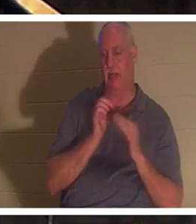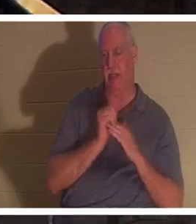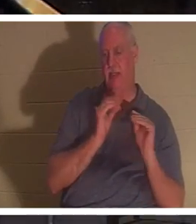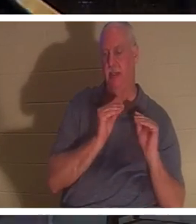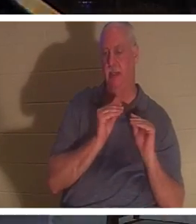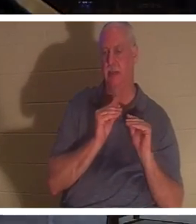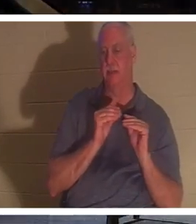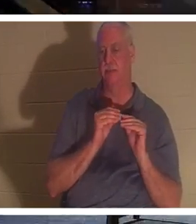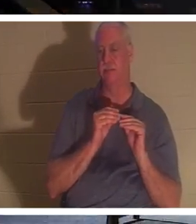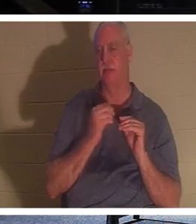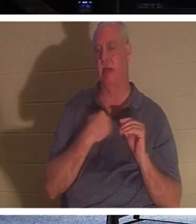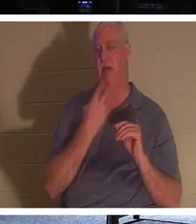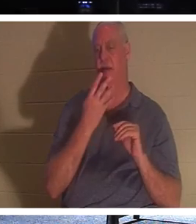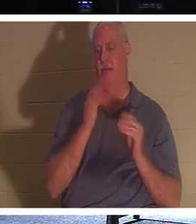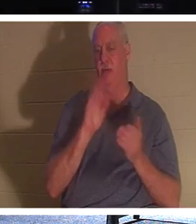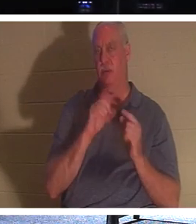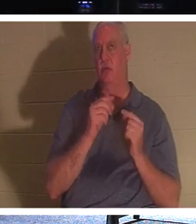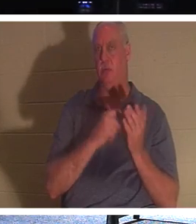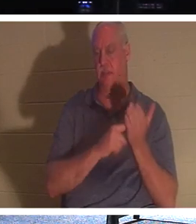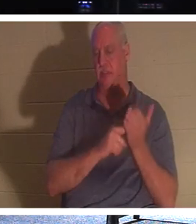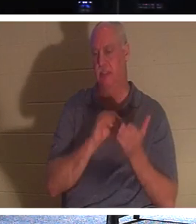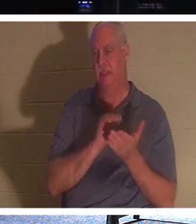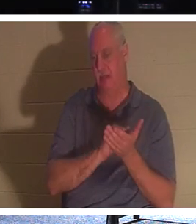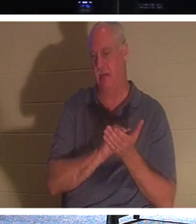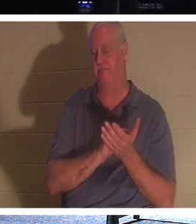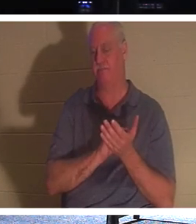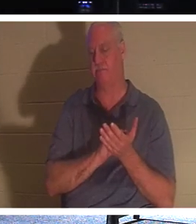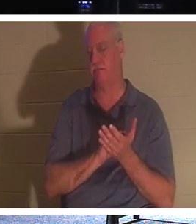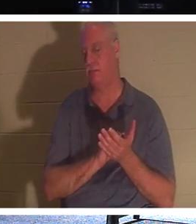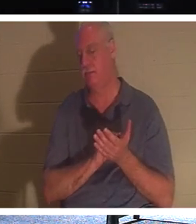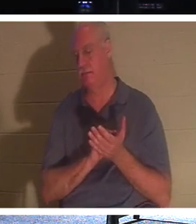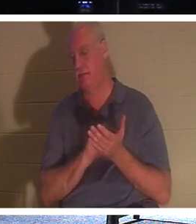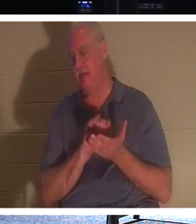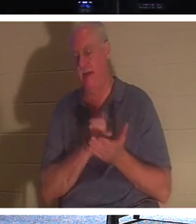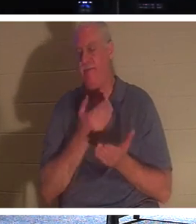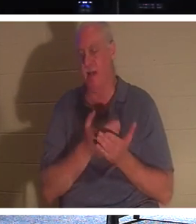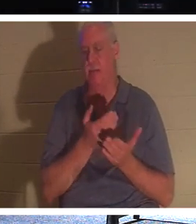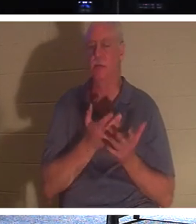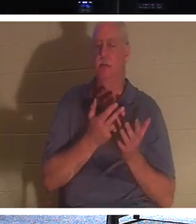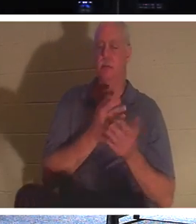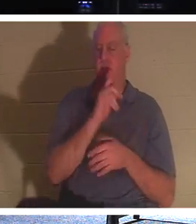четыре небольшие группы, и мы говорили об этом самом факте в группах по вторникам и четвергам,